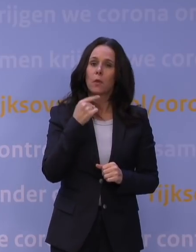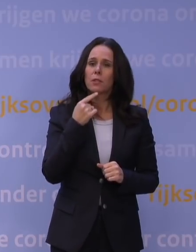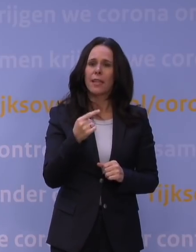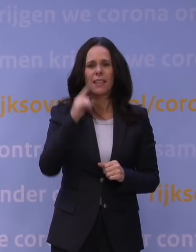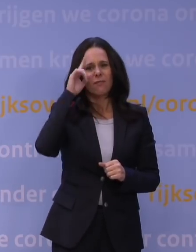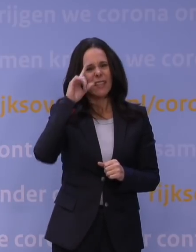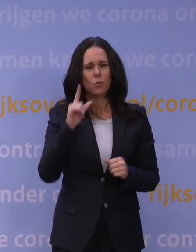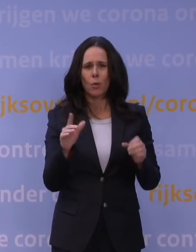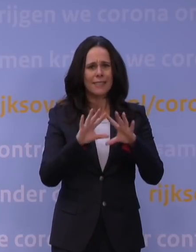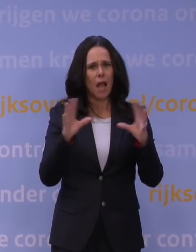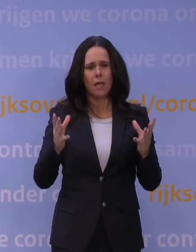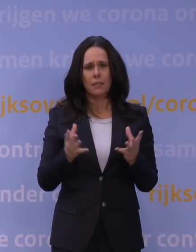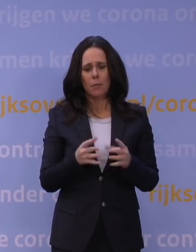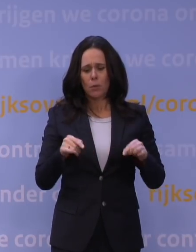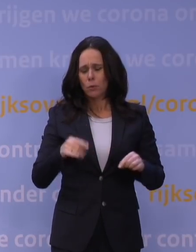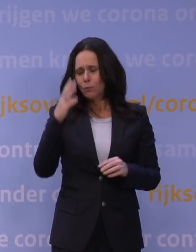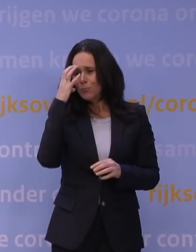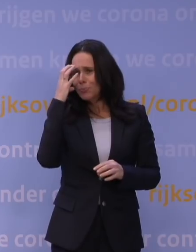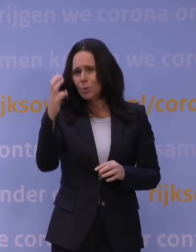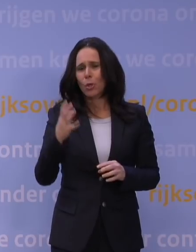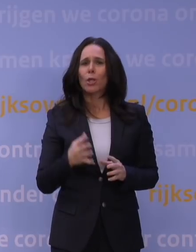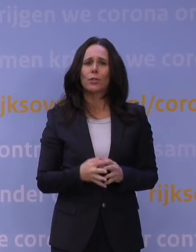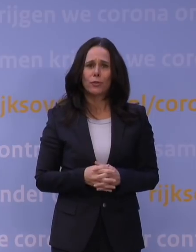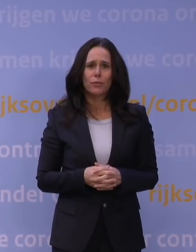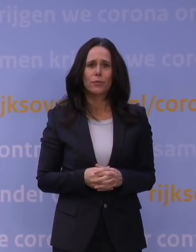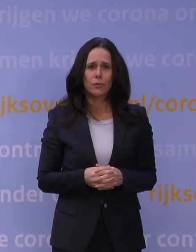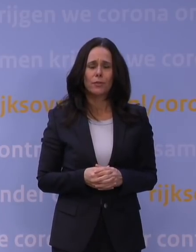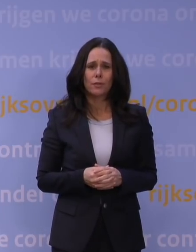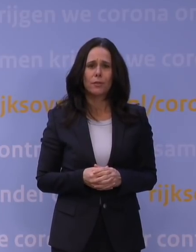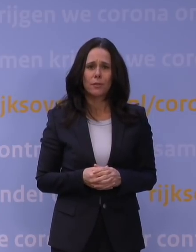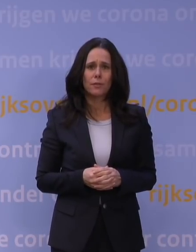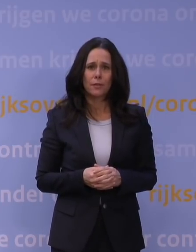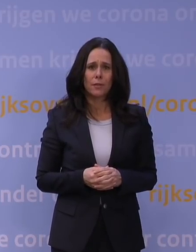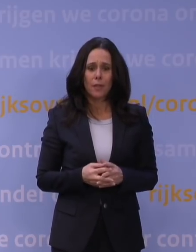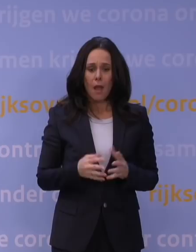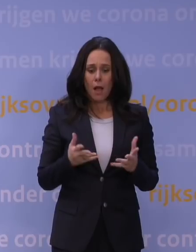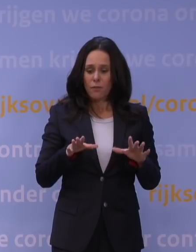maar het ziet er zeer zorgelijk uit. Zouden we wachten tot we wel alles weten, dan ben je een week tot tien dagen verder